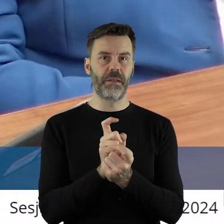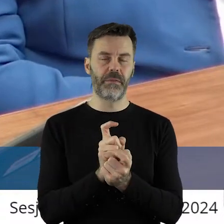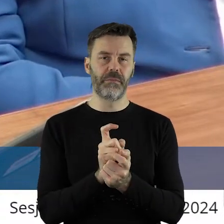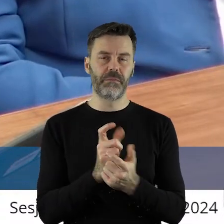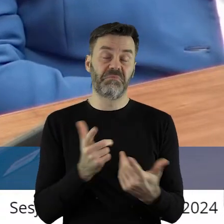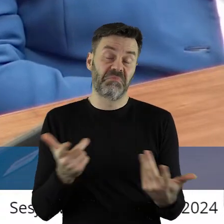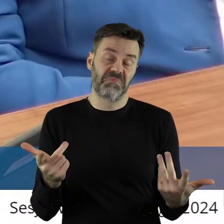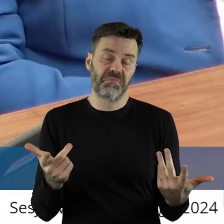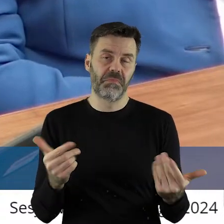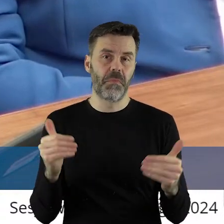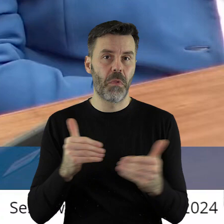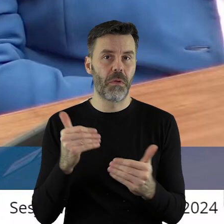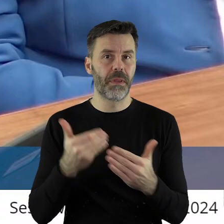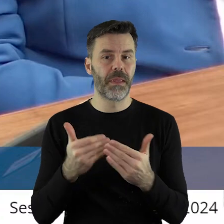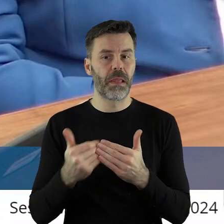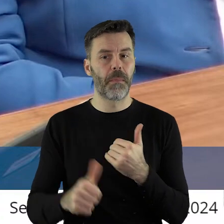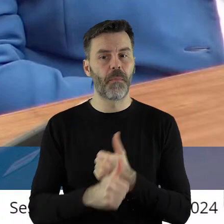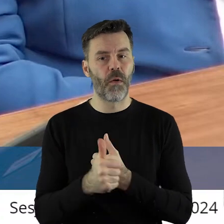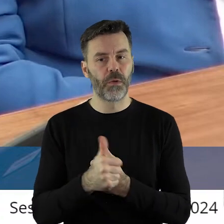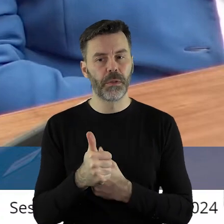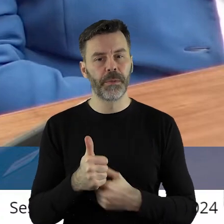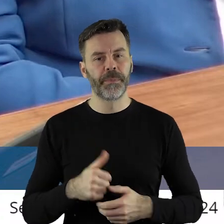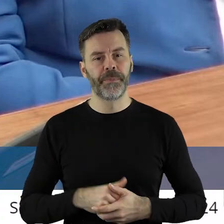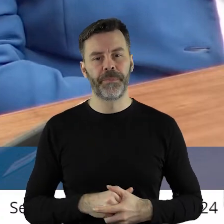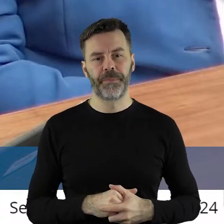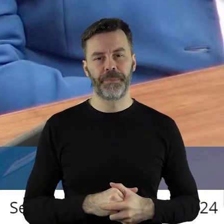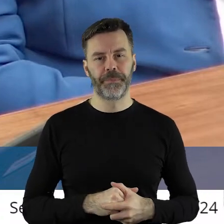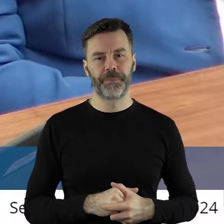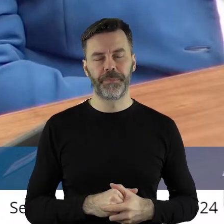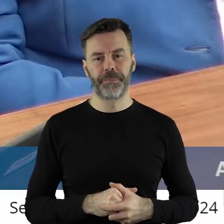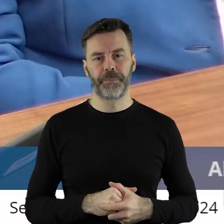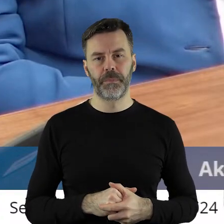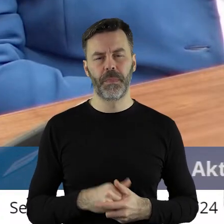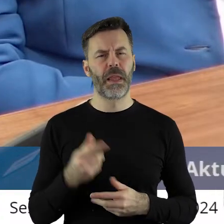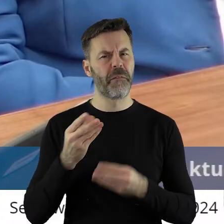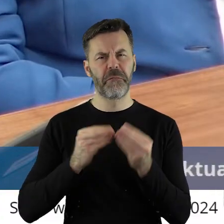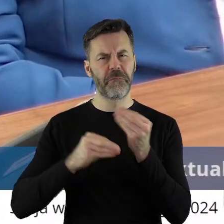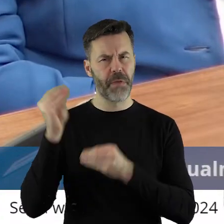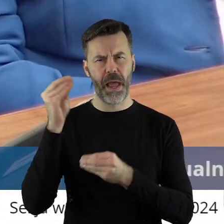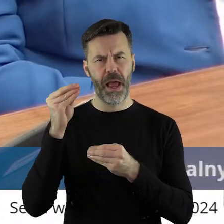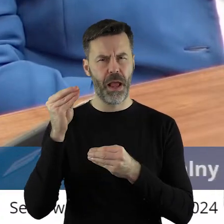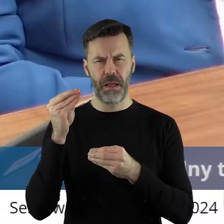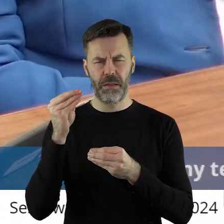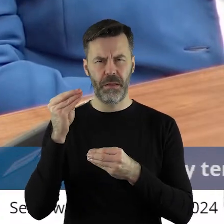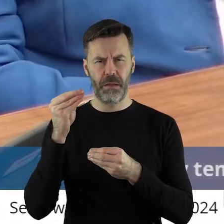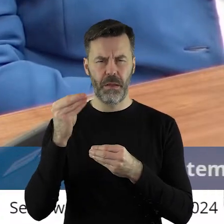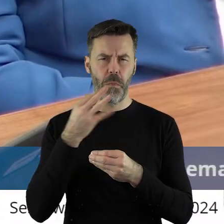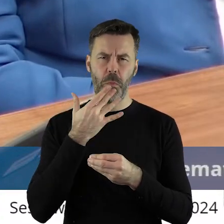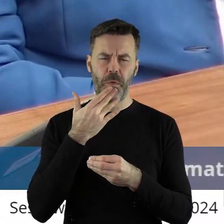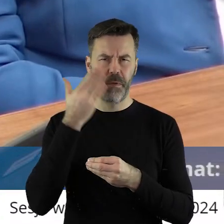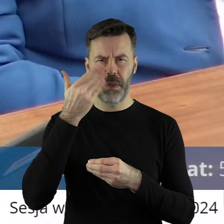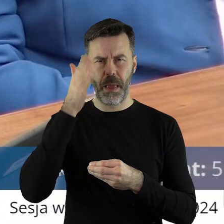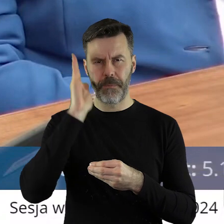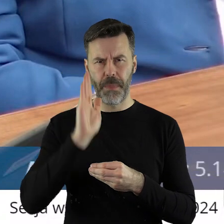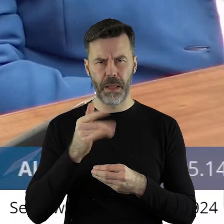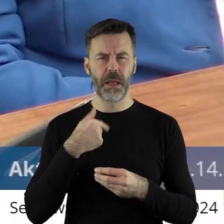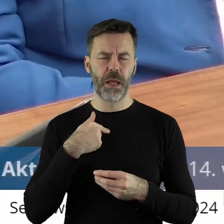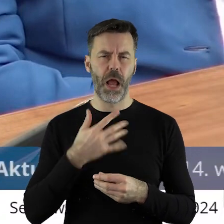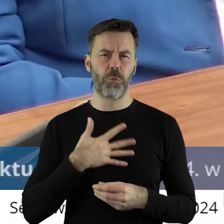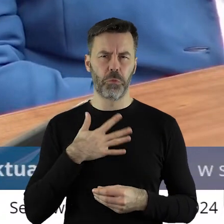Z drugiej strony może to..... Ale myślę, że więcej nie będą na ten temat mówił. Myślę, że w sposób należyty wykonujemy swoje